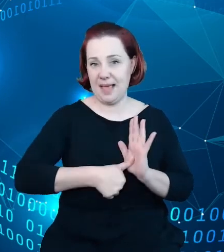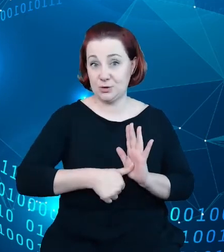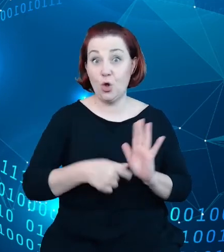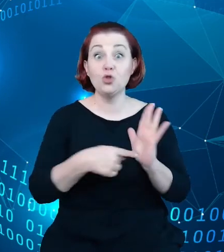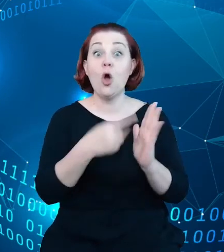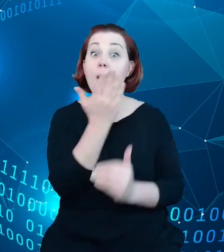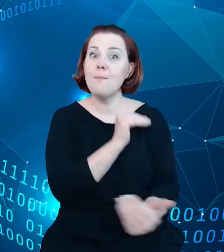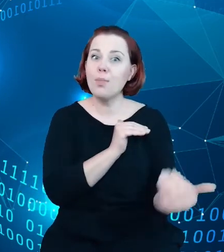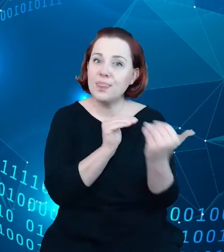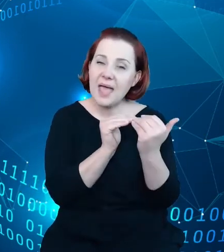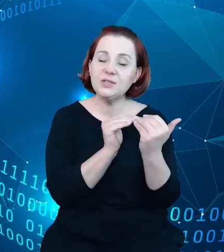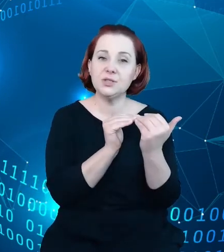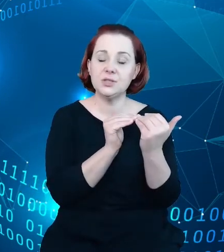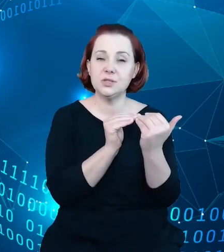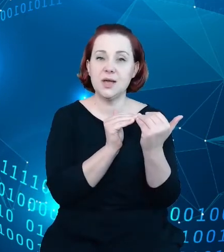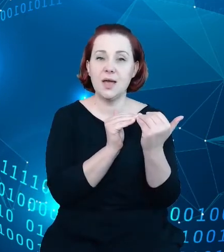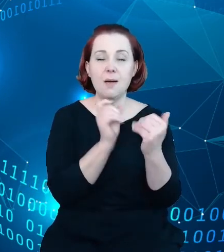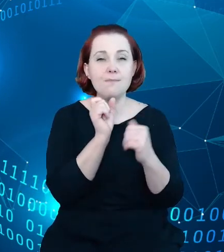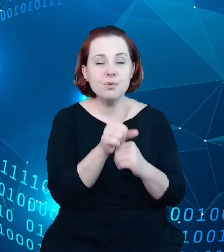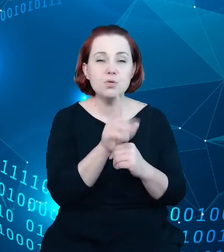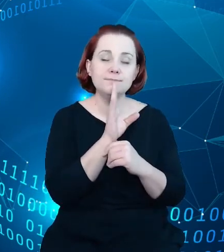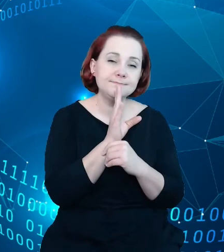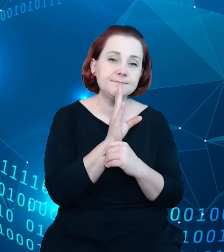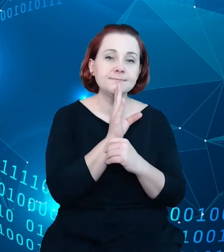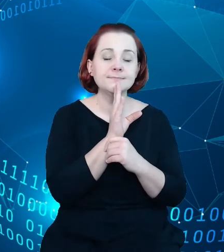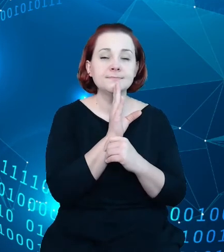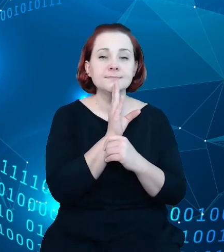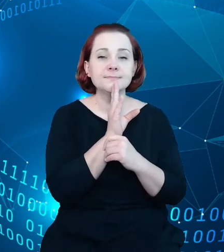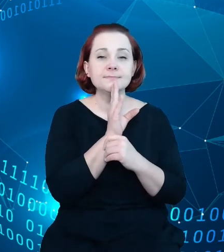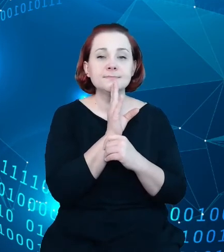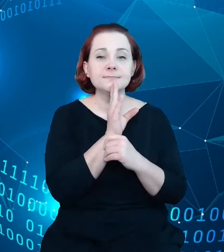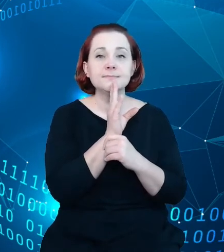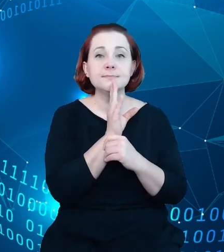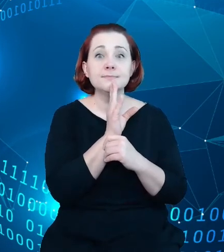podejściem idącym w kierunku, w którym zmienia się sam świat informacji, sam